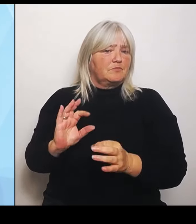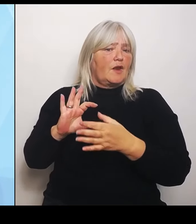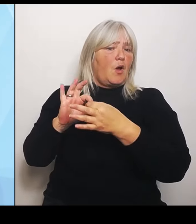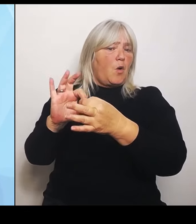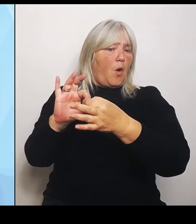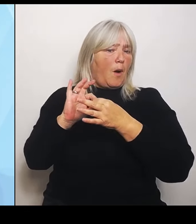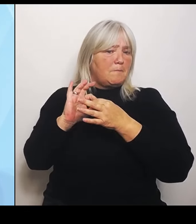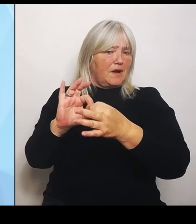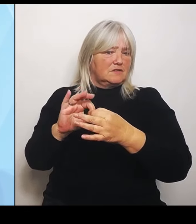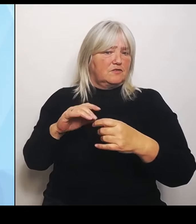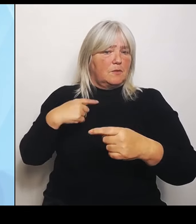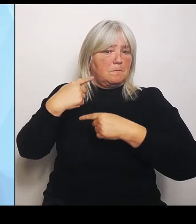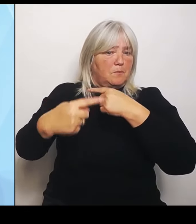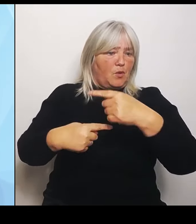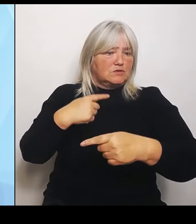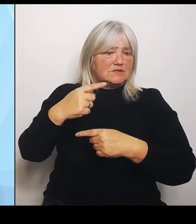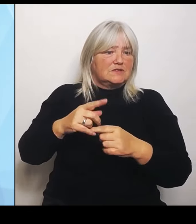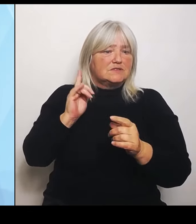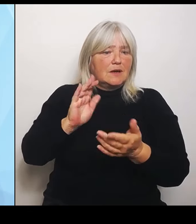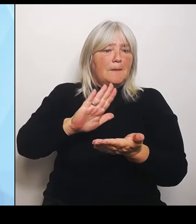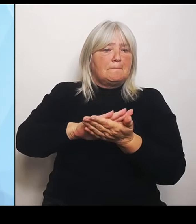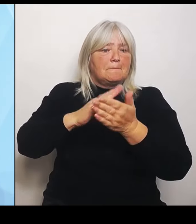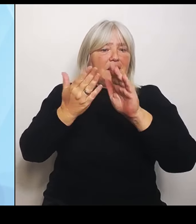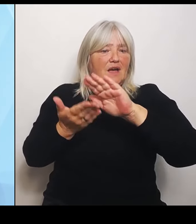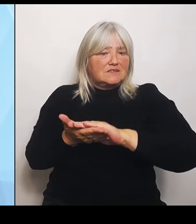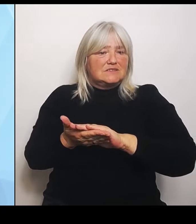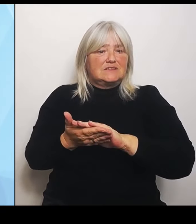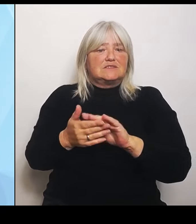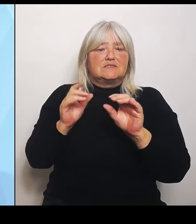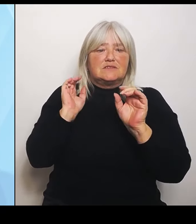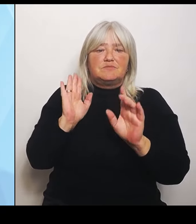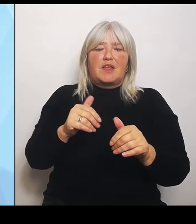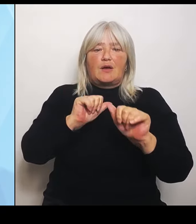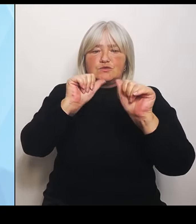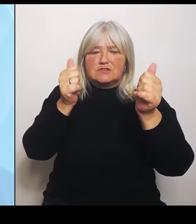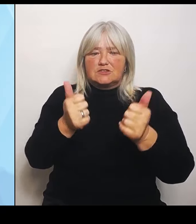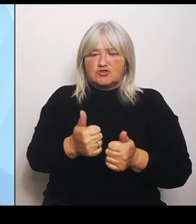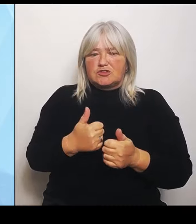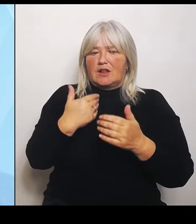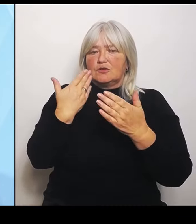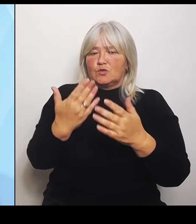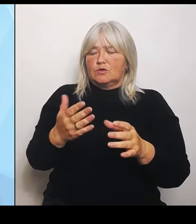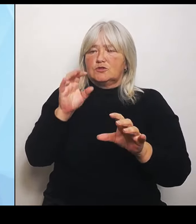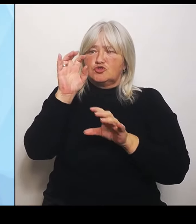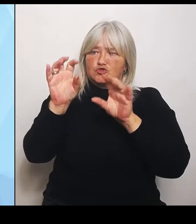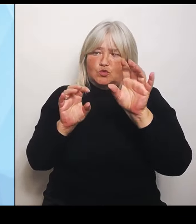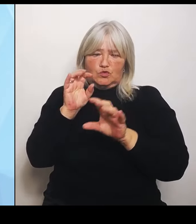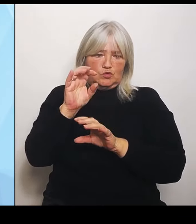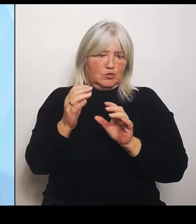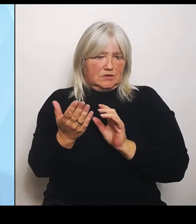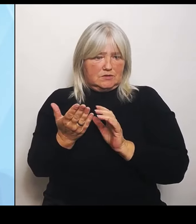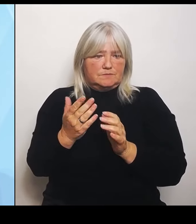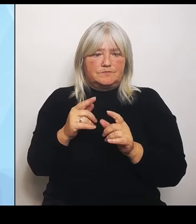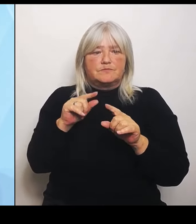anstehenden Umstrukturierungen ermöglichen. Und das unterscheidet sich eben ganz erheblich von der von den bisherigen